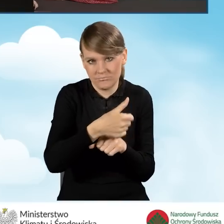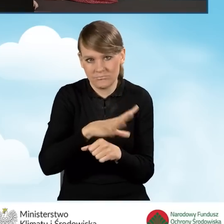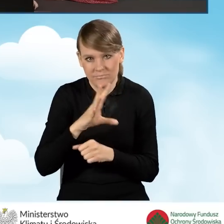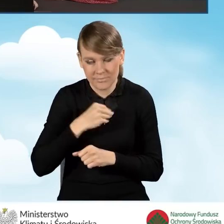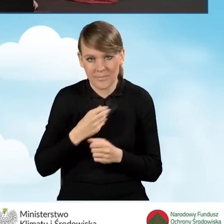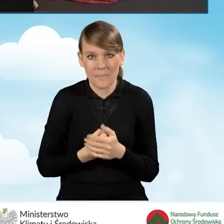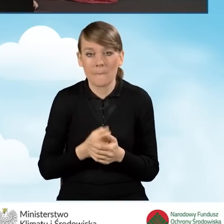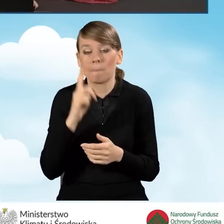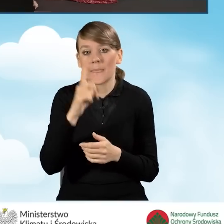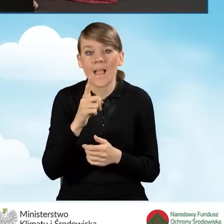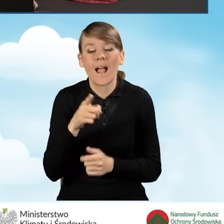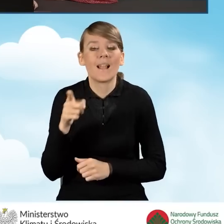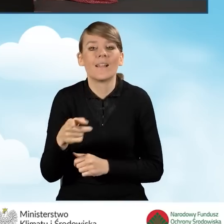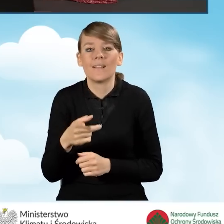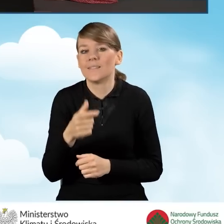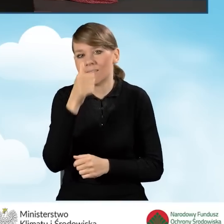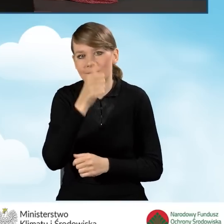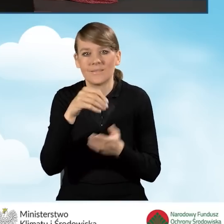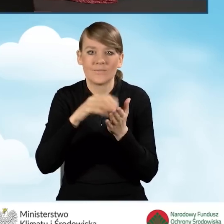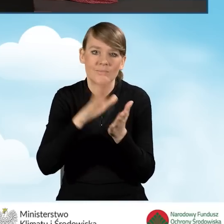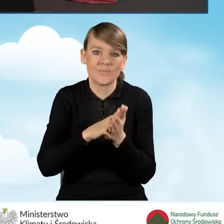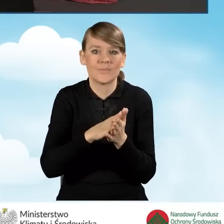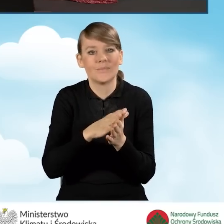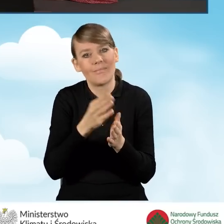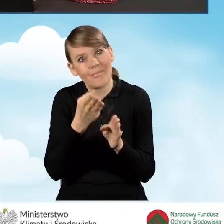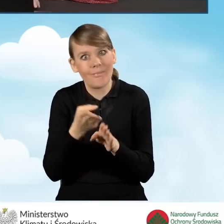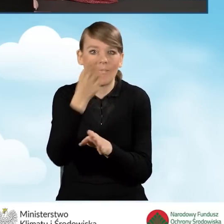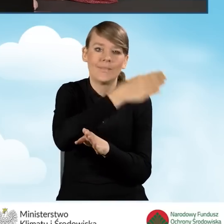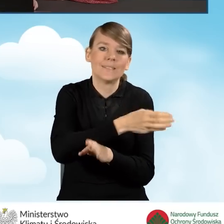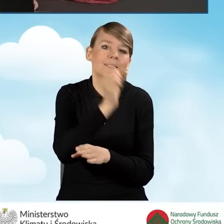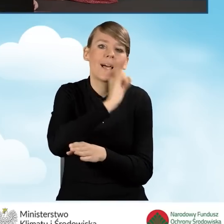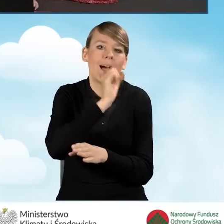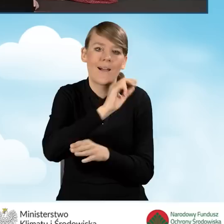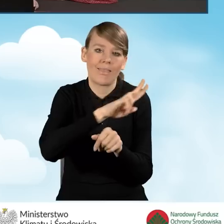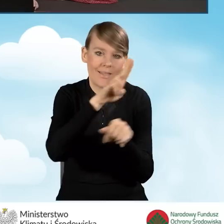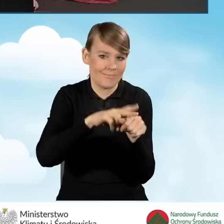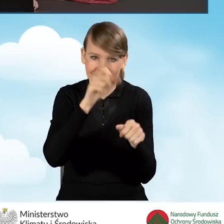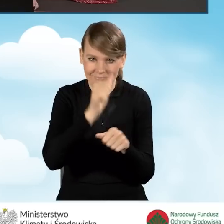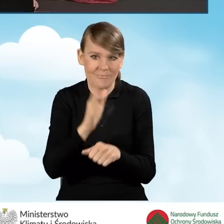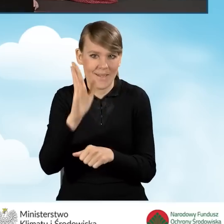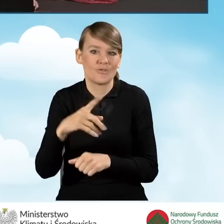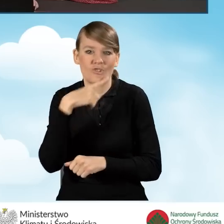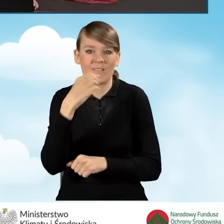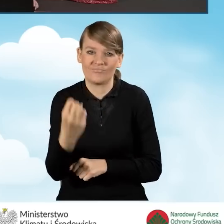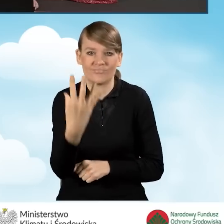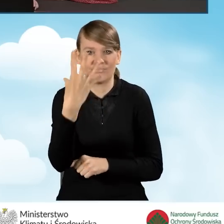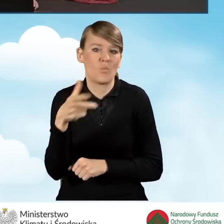natomiast wniosek nie pozwoli nam wpisać roku jeszcze starszego. Będzie nam na czerwono krzyczał, że jest to wartość błędna.